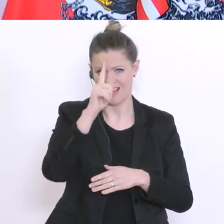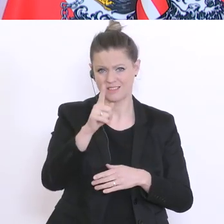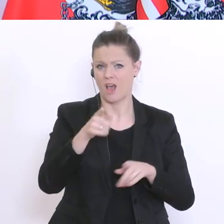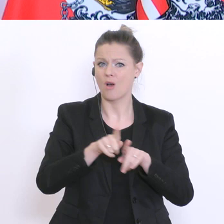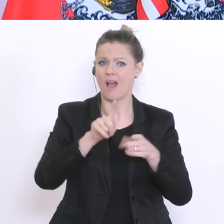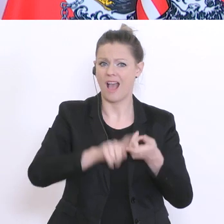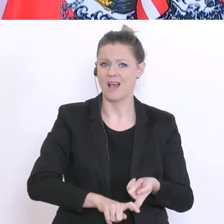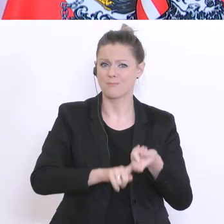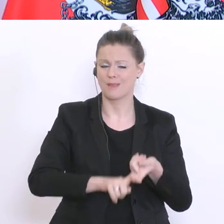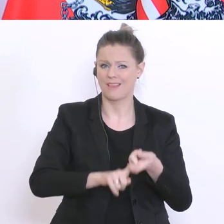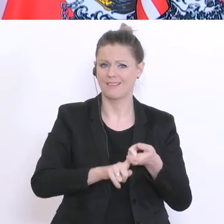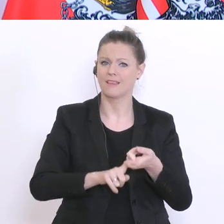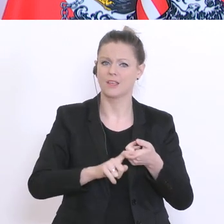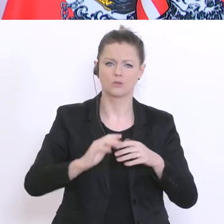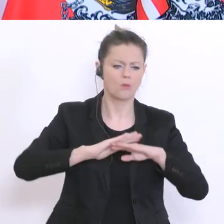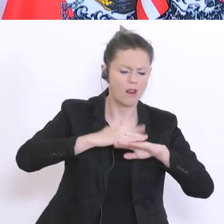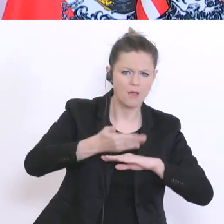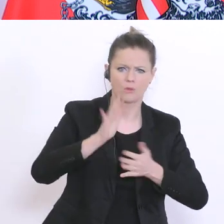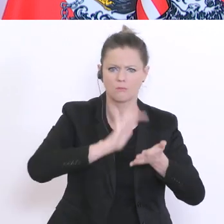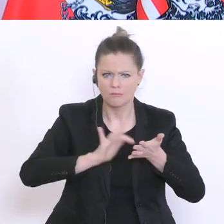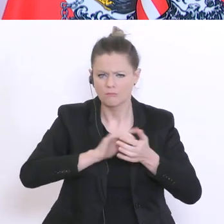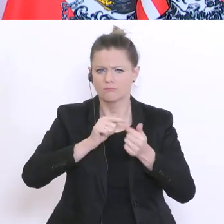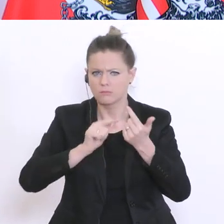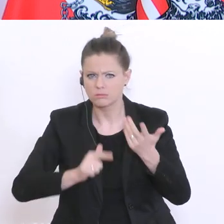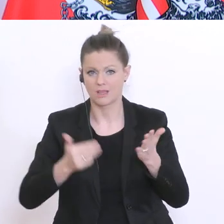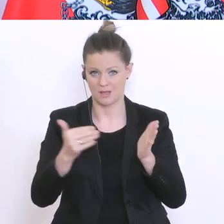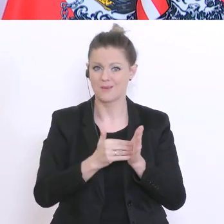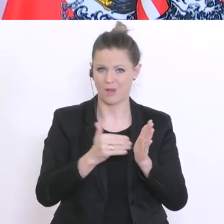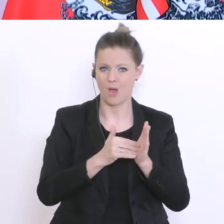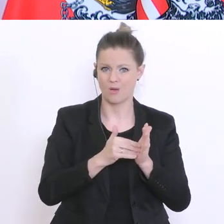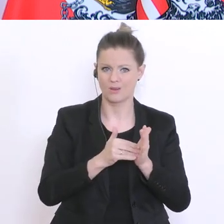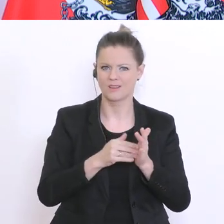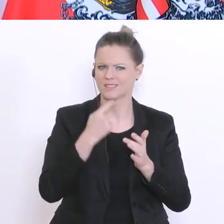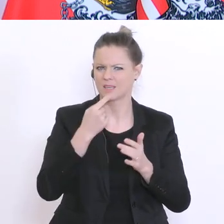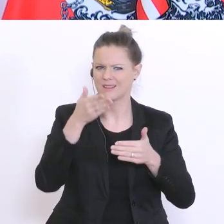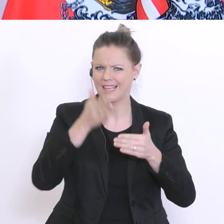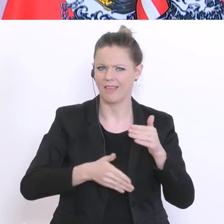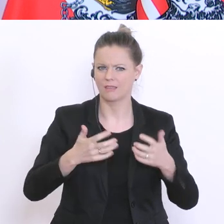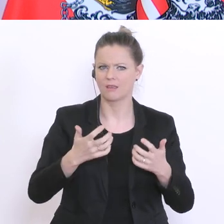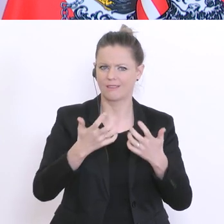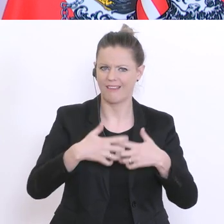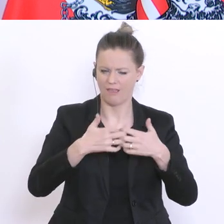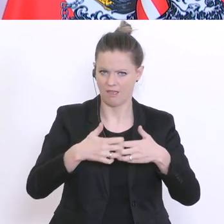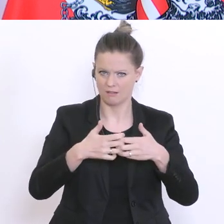Schülerinnen und Schülern aus einer schwierigen soziökonomischen heraus zu helfen, ergreifen